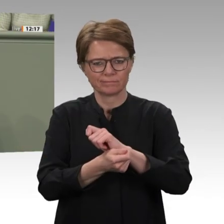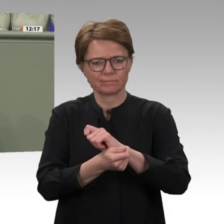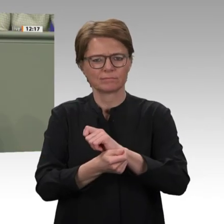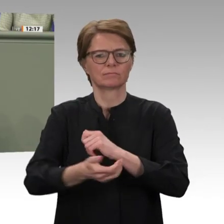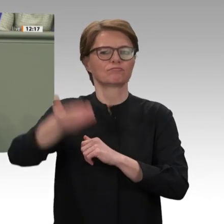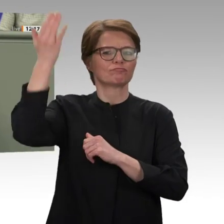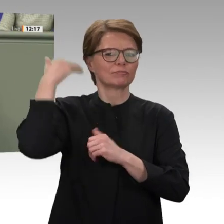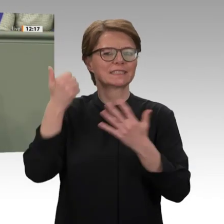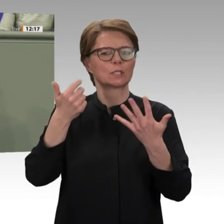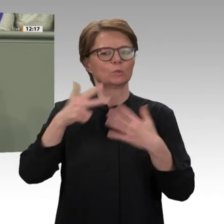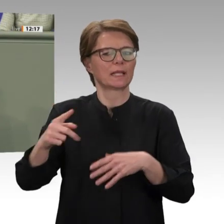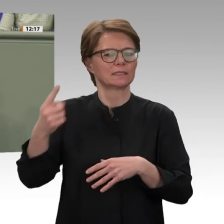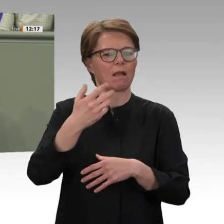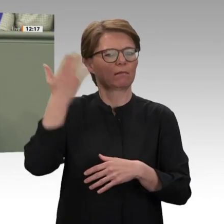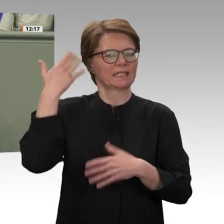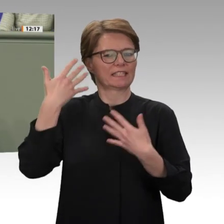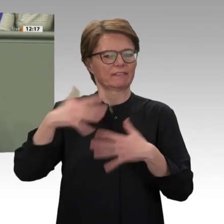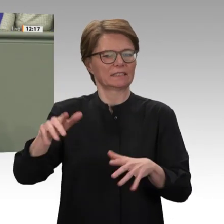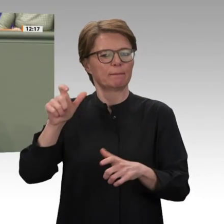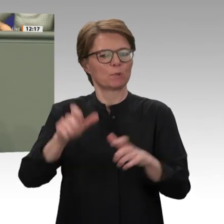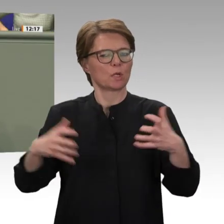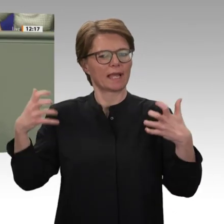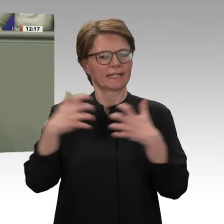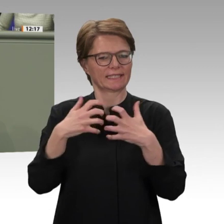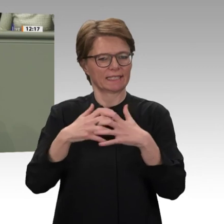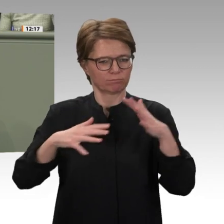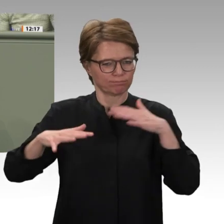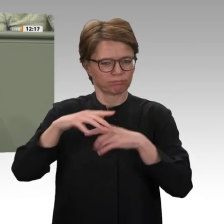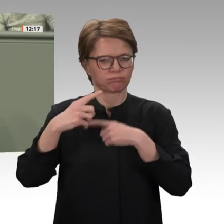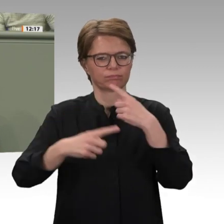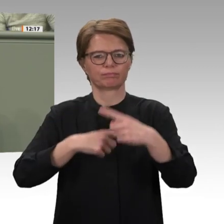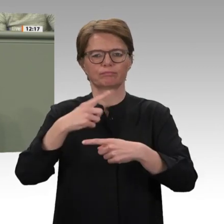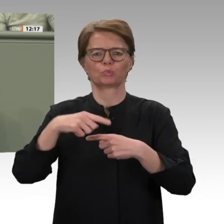die Hoffnung auf einen Neuanfang. Nach dem Sturz al-Baschirs im vergangenen Jahr und